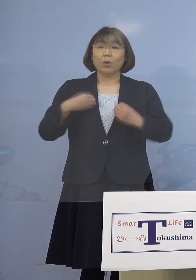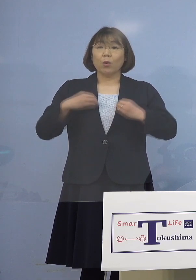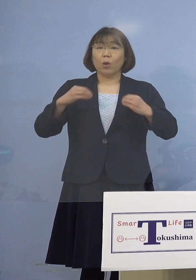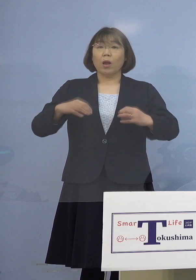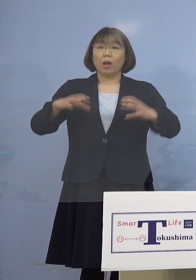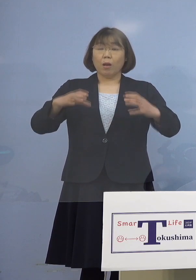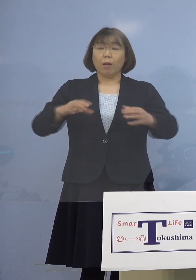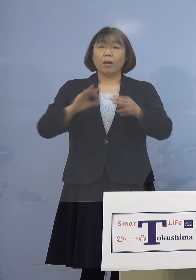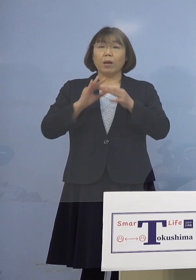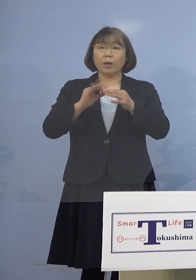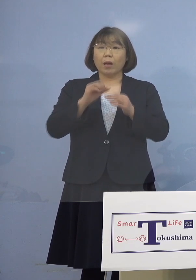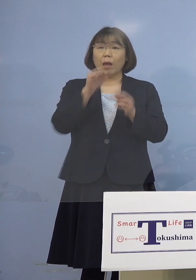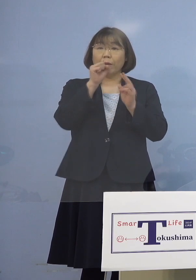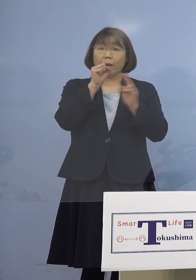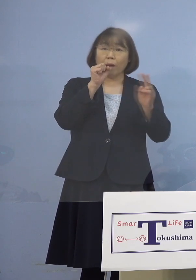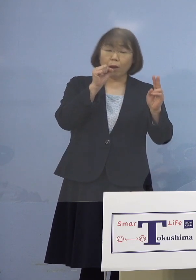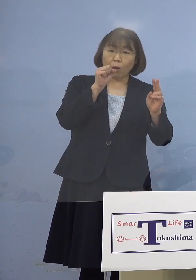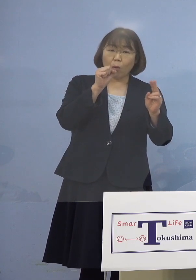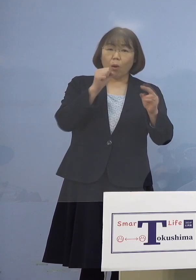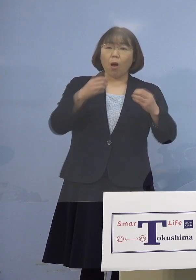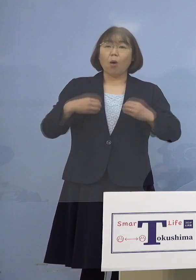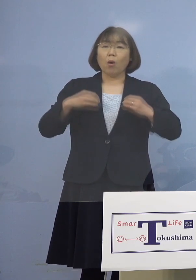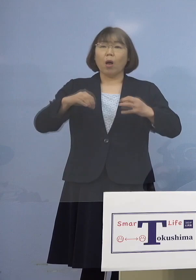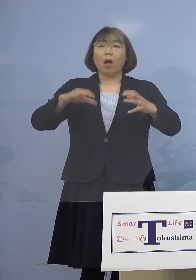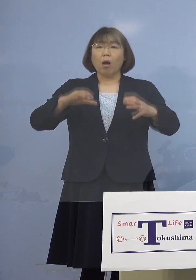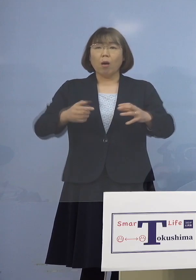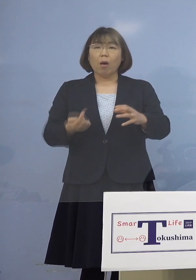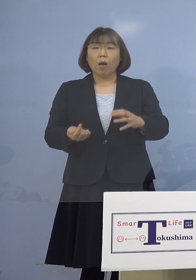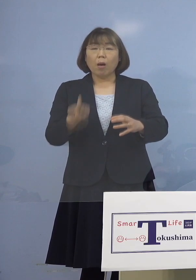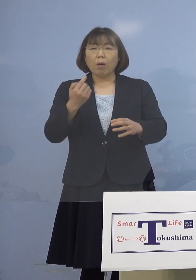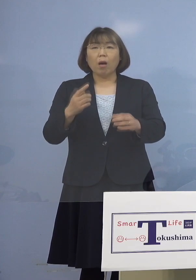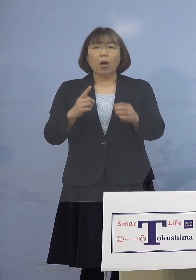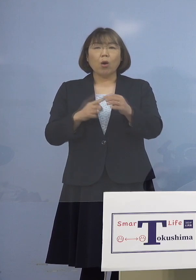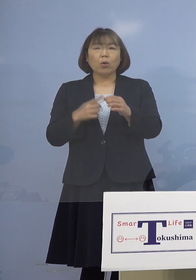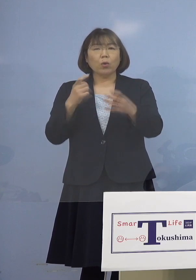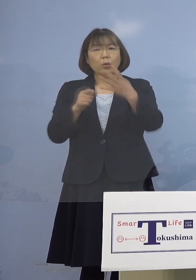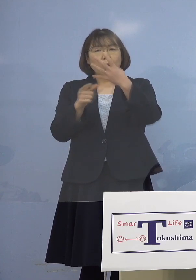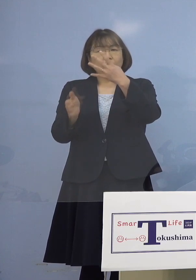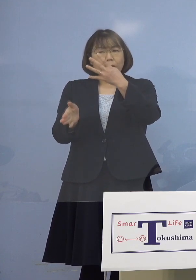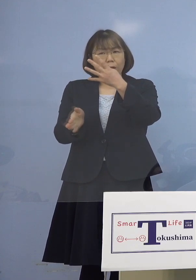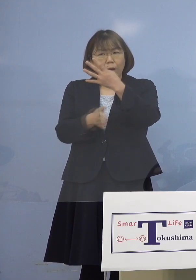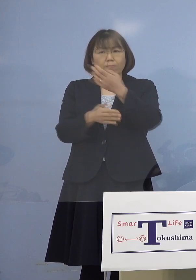カラオケ店でクラスターが発生したのは 昨年4月以来ということですが